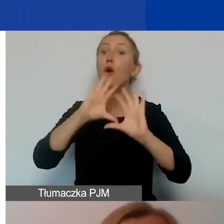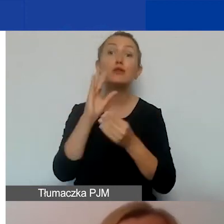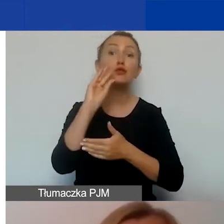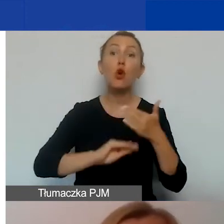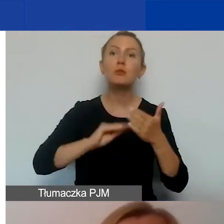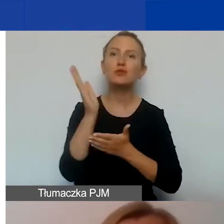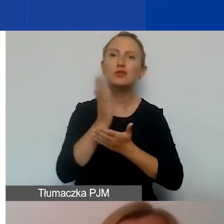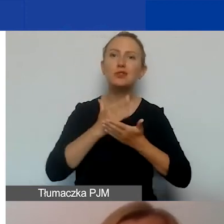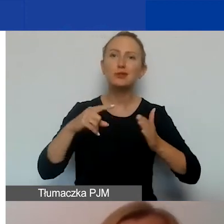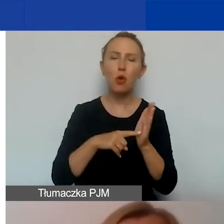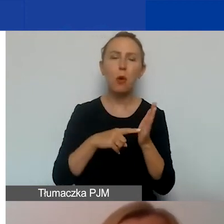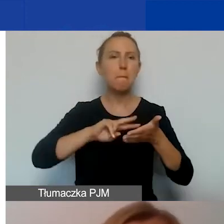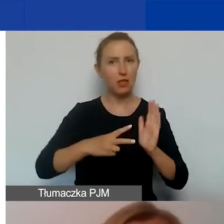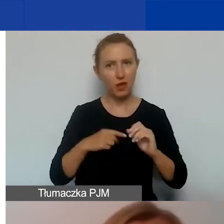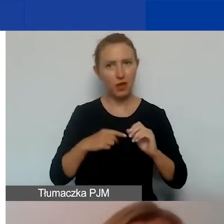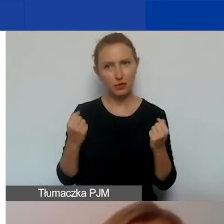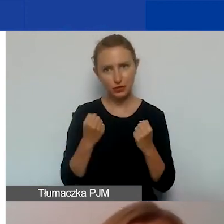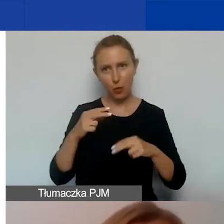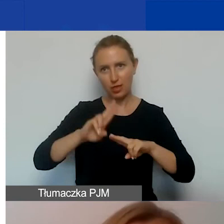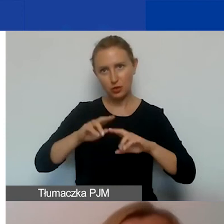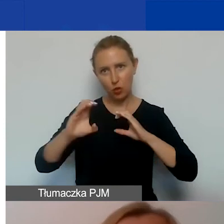dotyczącej planowanych działań i narzędzi komunikacyjnych.